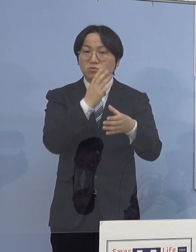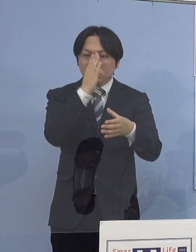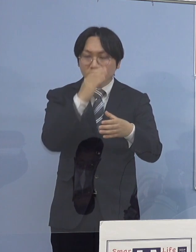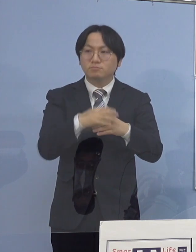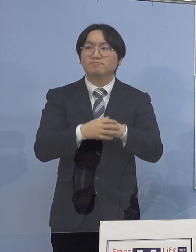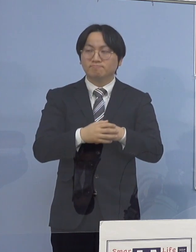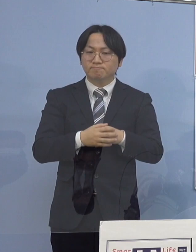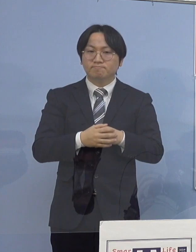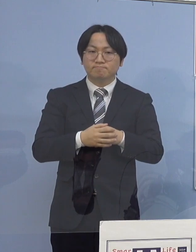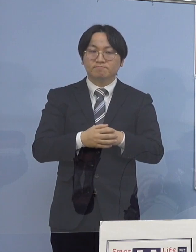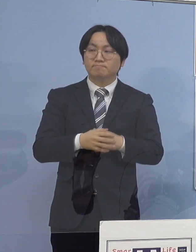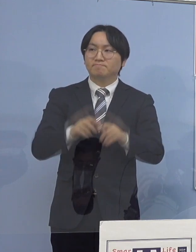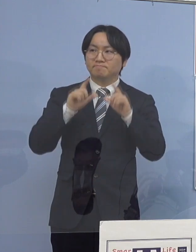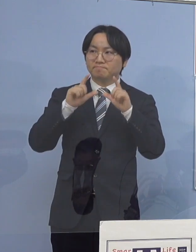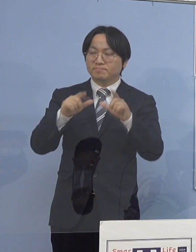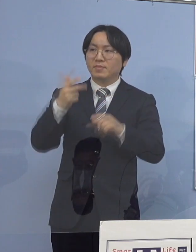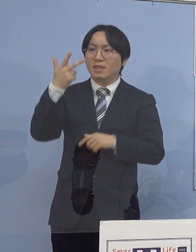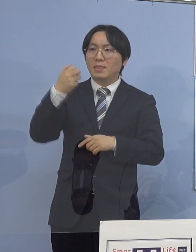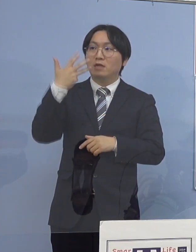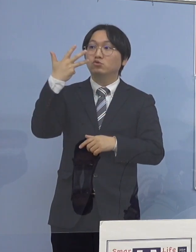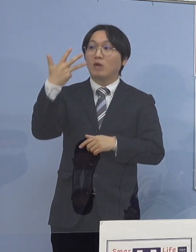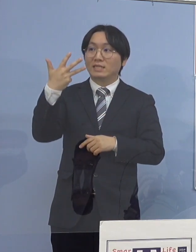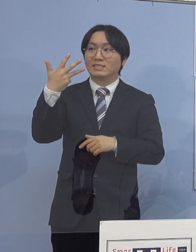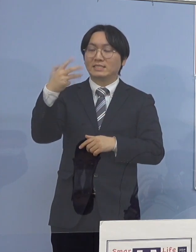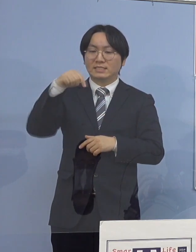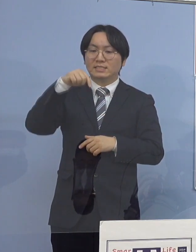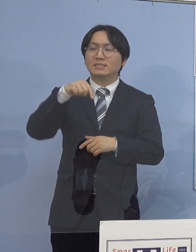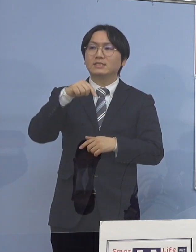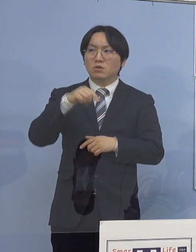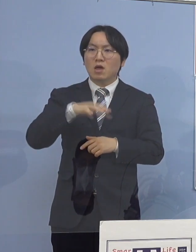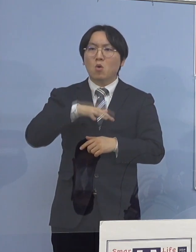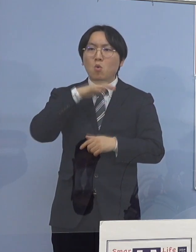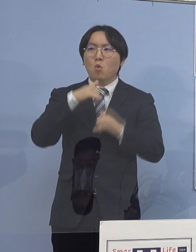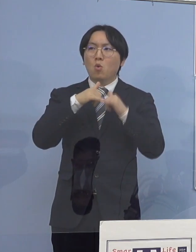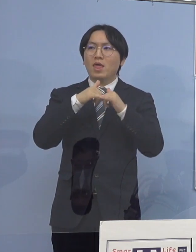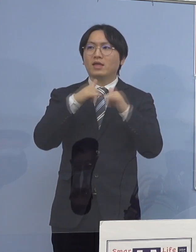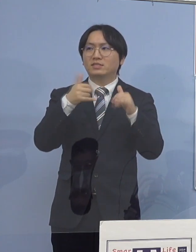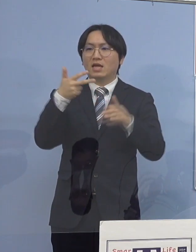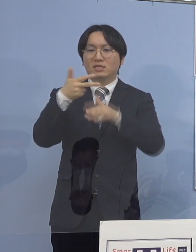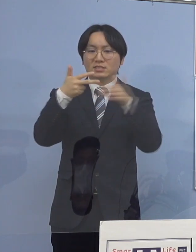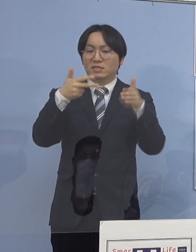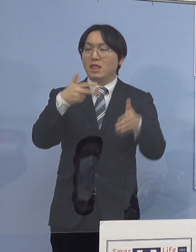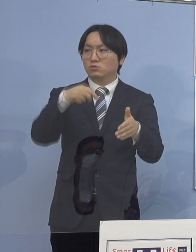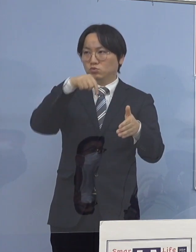こちらは「高齢者施設関連クラスター」 ということでありまして